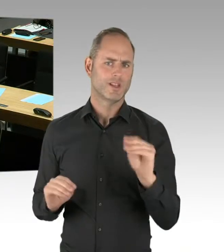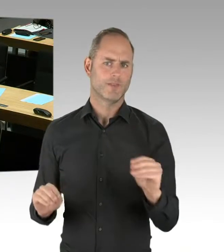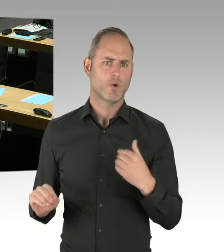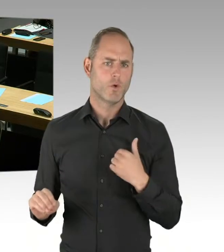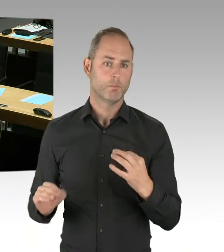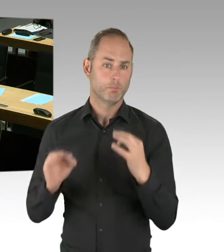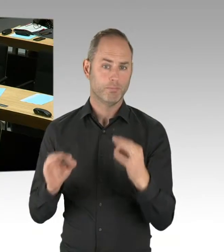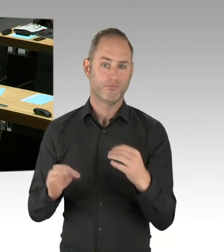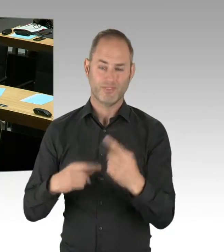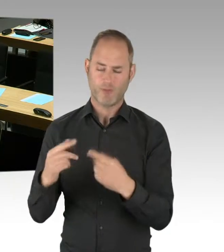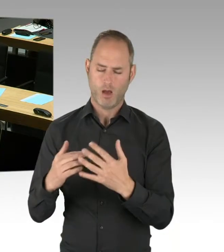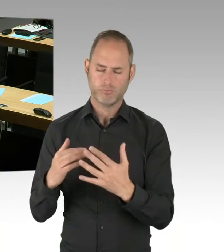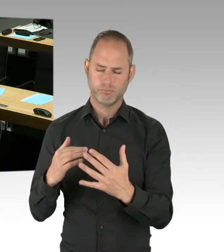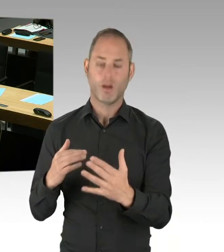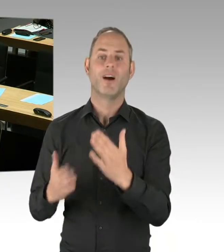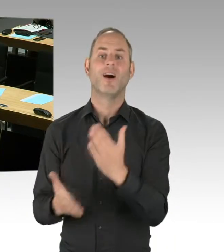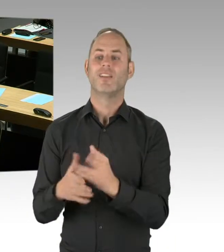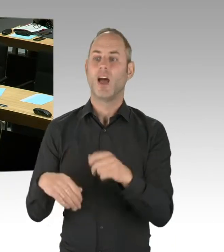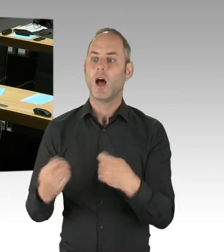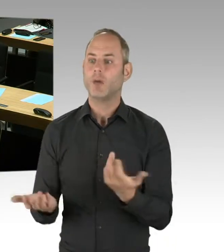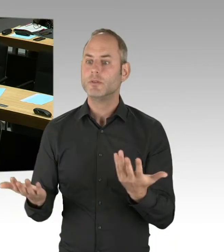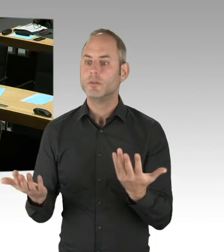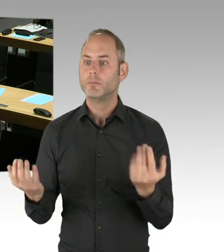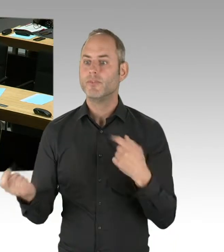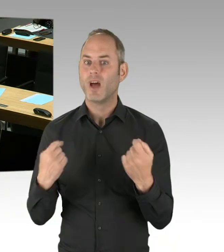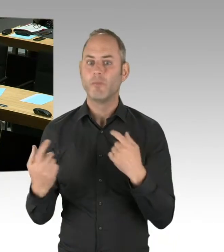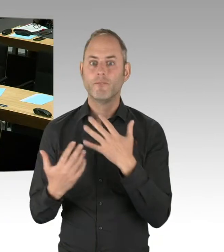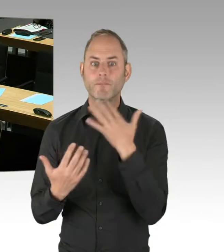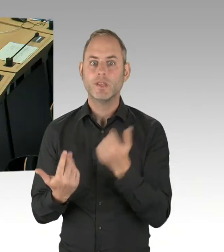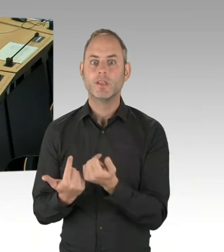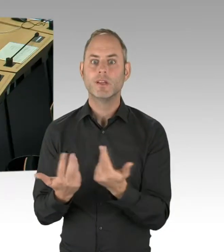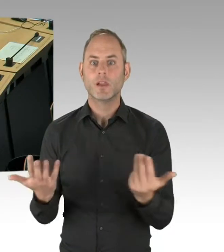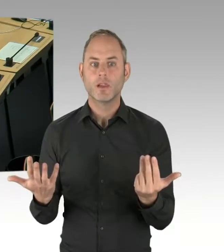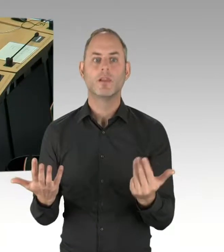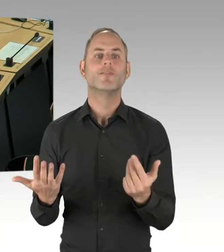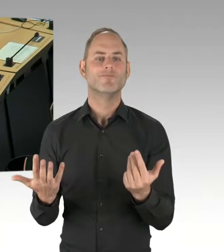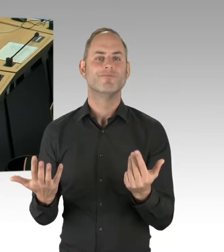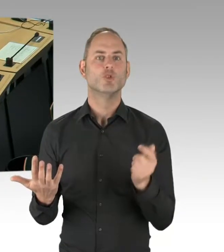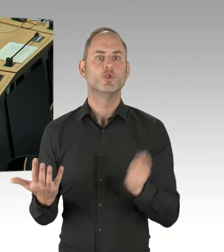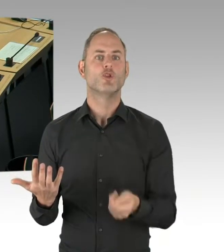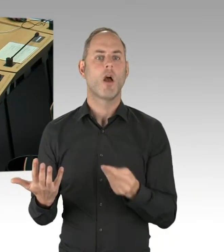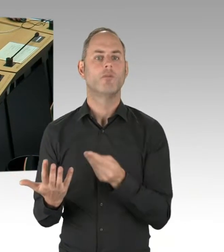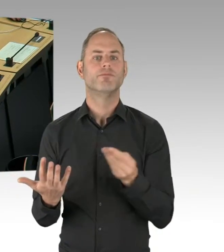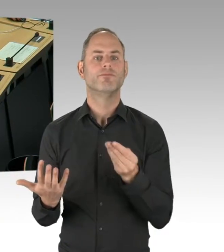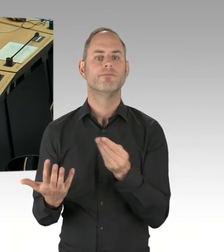in einem sicheren Verfahren auf einen neuen Wettbewerber übergehen und dass wir die Expertise-Mitarbeiterinnen und -Mitarbeiter